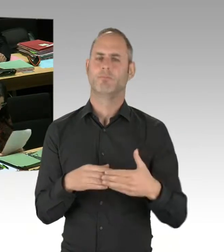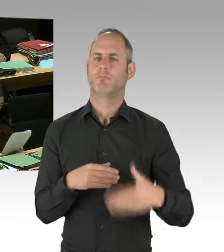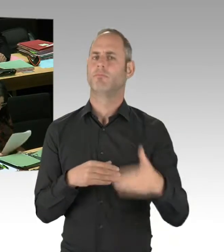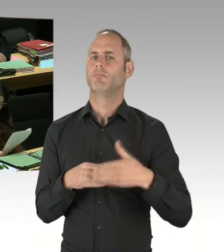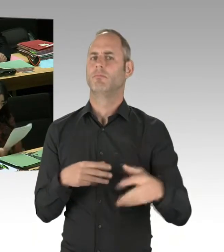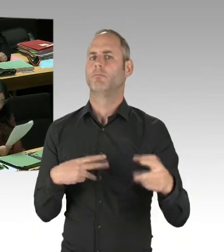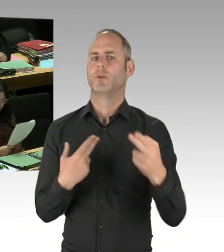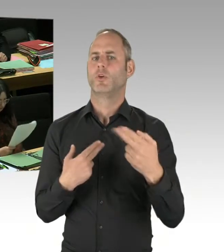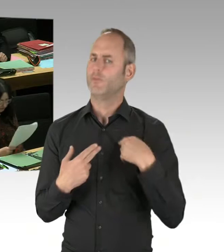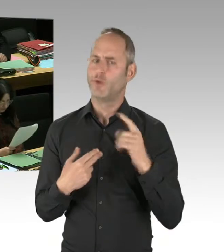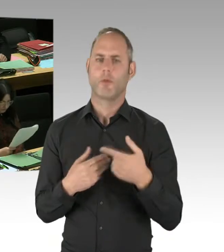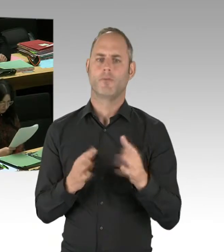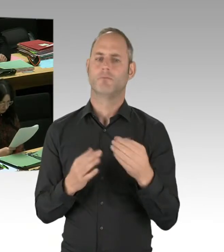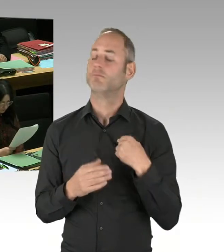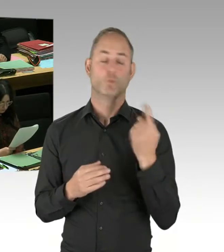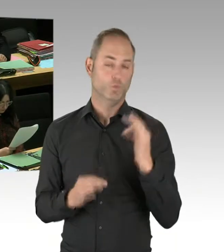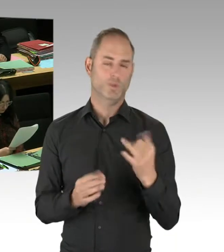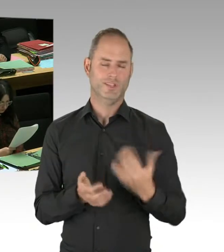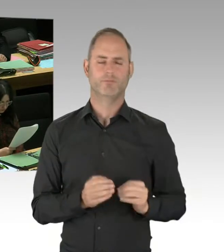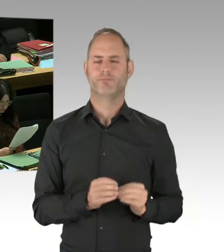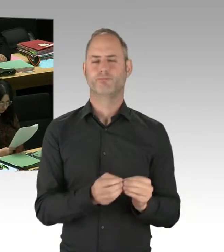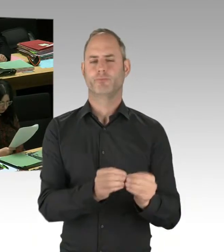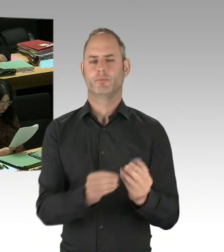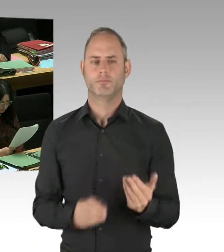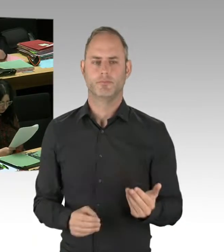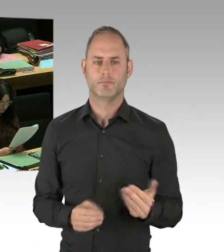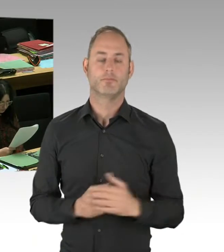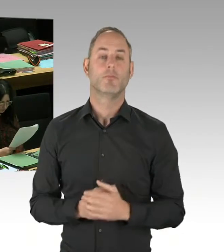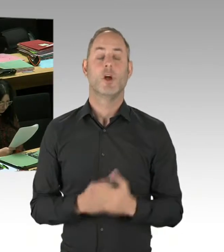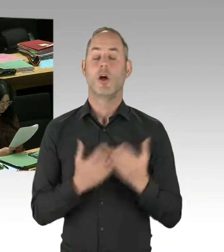um Opferschutz, Betreuung von Opfern, zu verbessern.